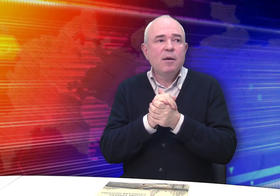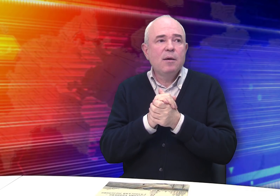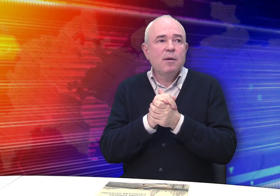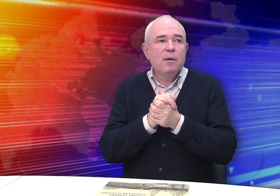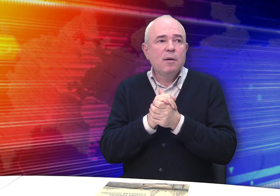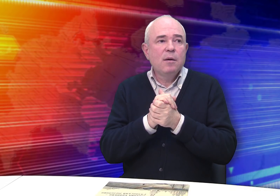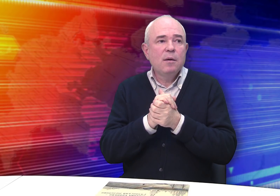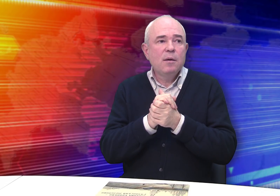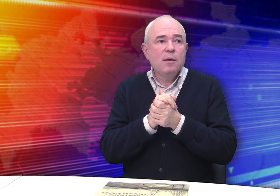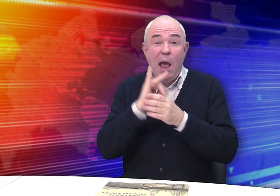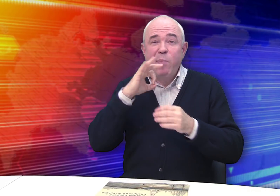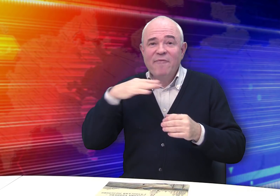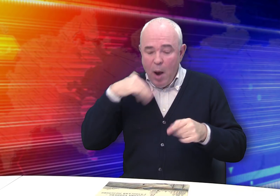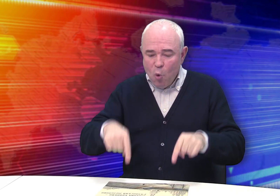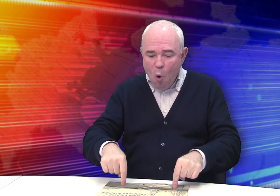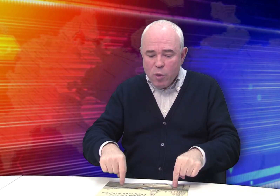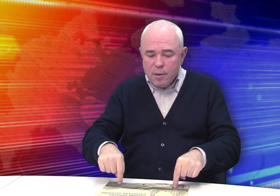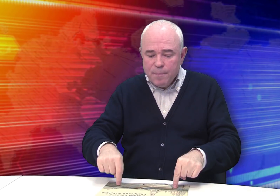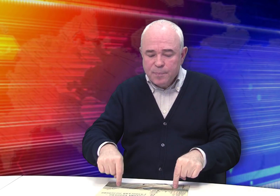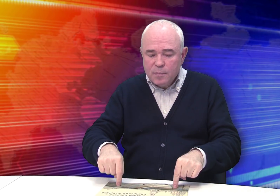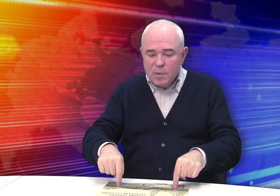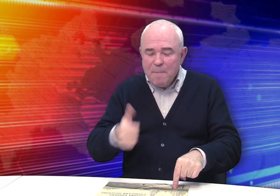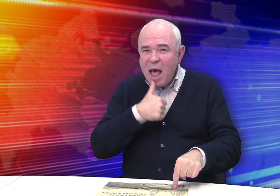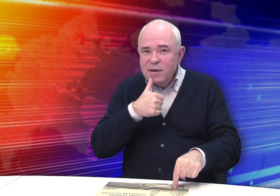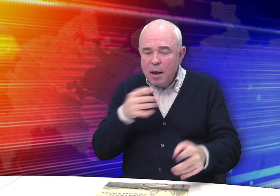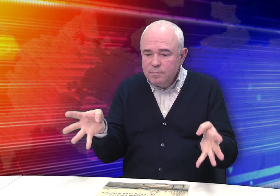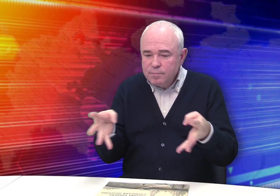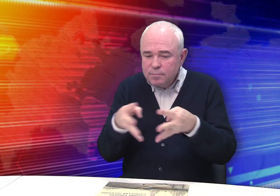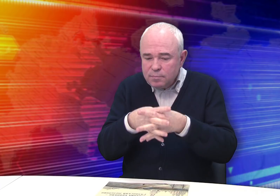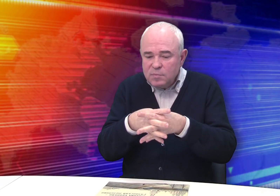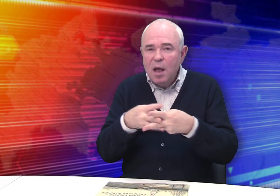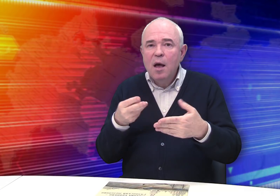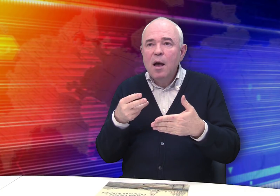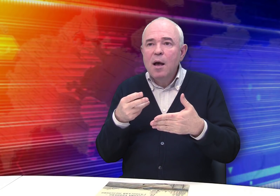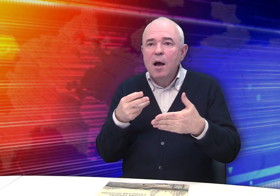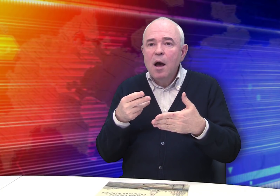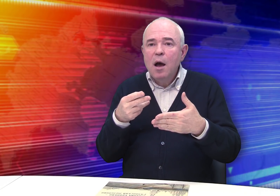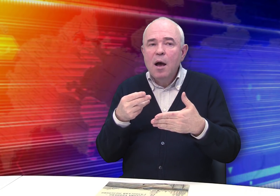выражал отношение к миру. Обратите внимание, он стремился передать